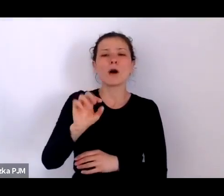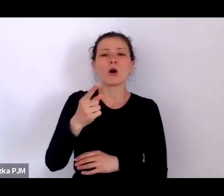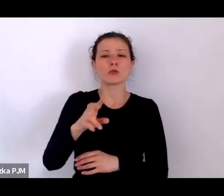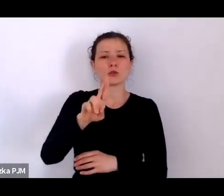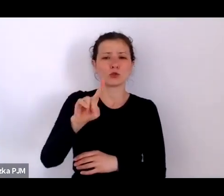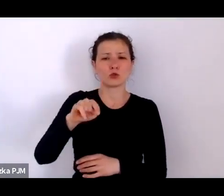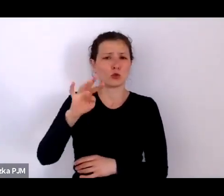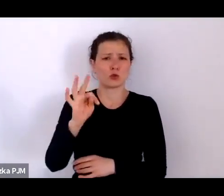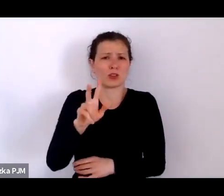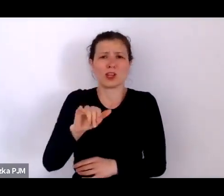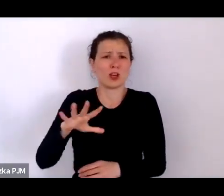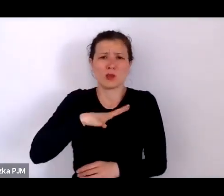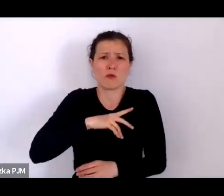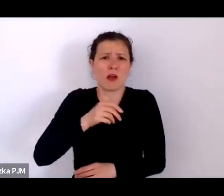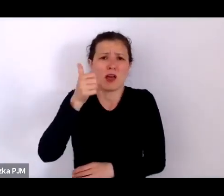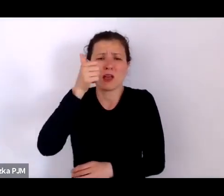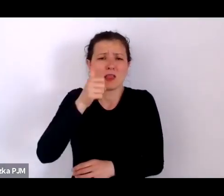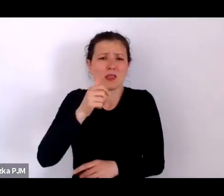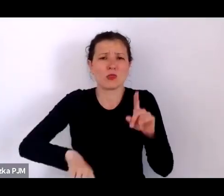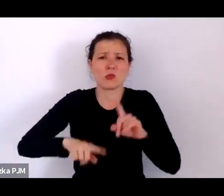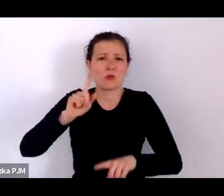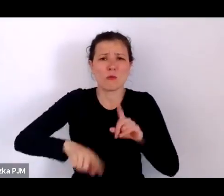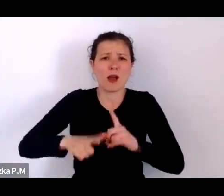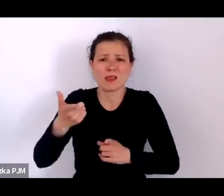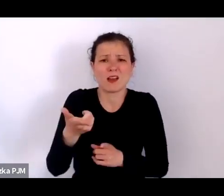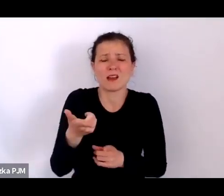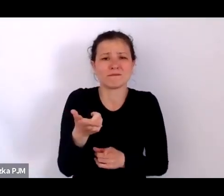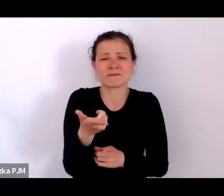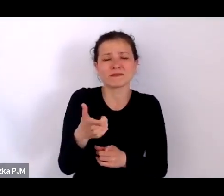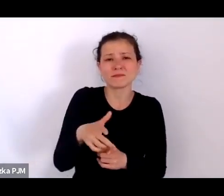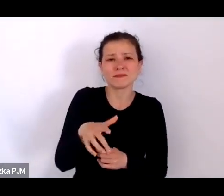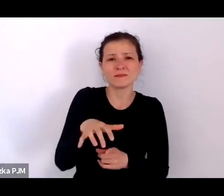Sama w sobie niesamowicie wartościująca